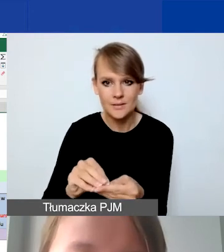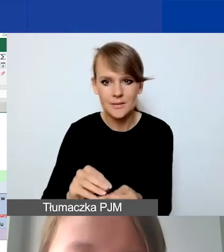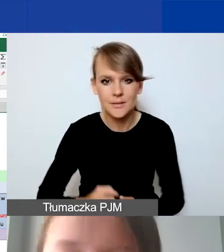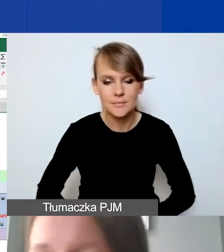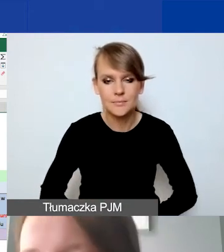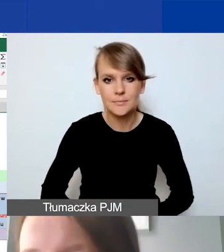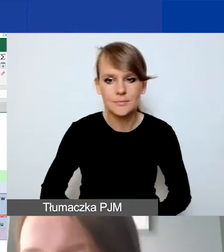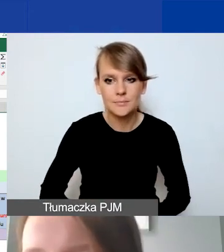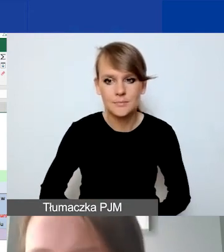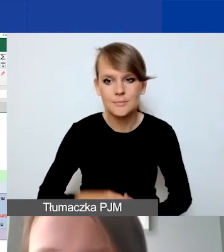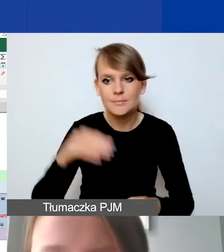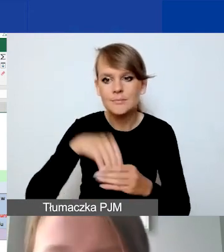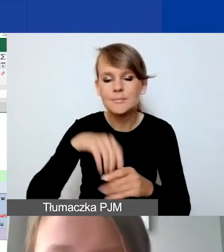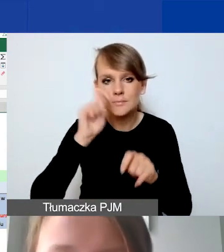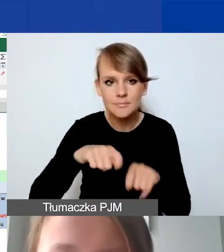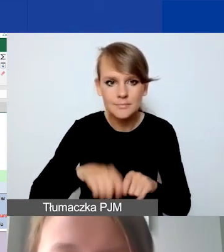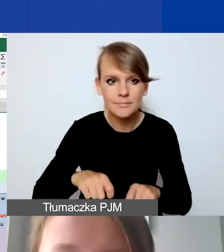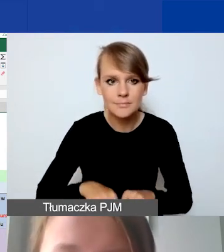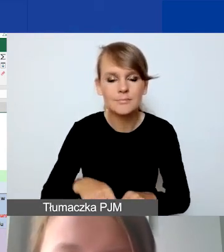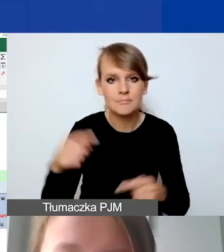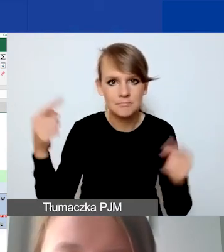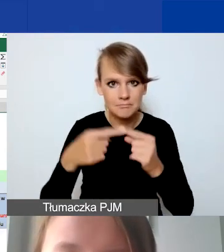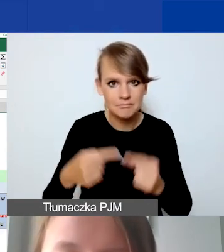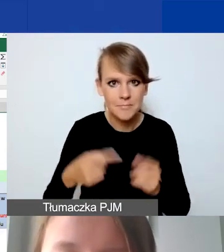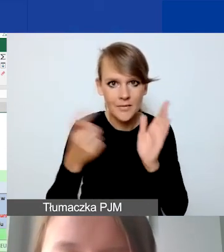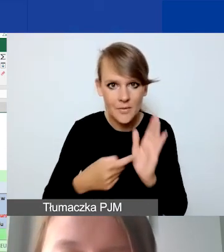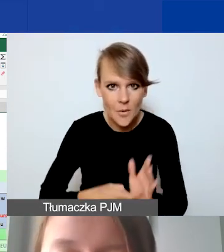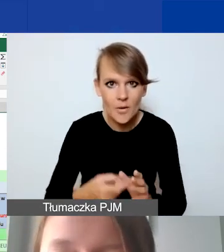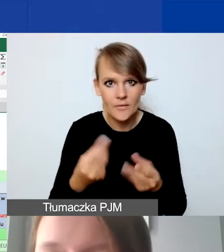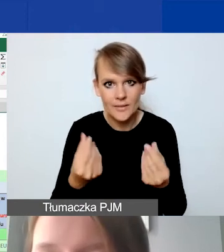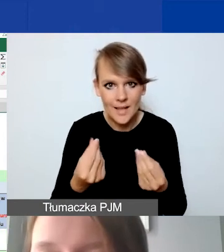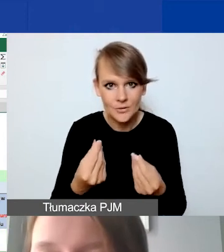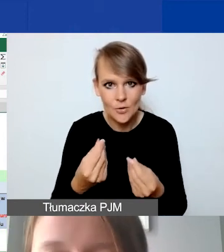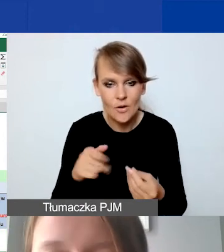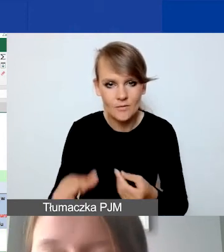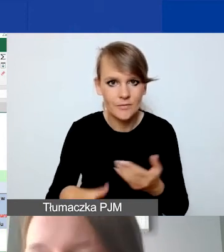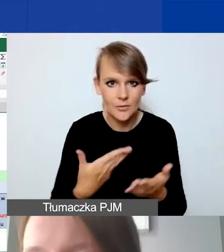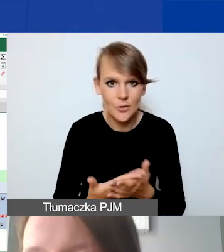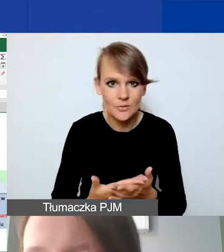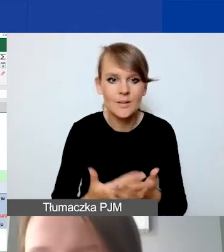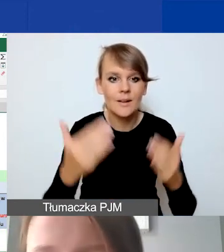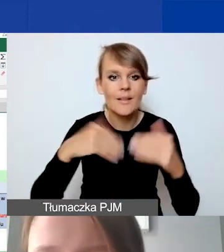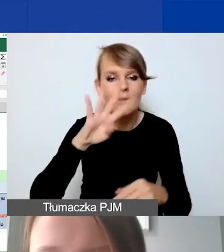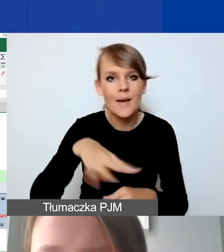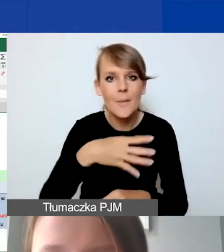i sprawdzenie poprawności wymogów finansowych naszego wniosku. I tabelka pomocnicza dla partnerów.